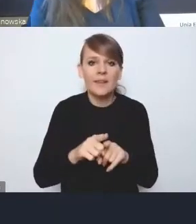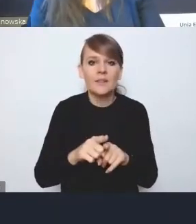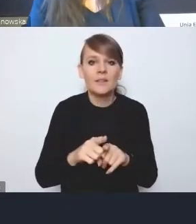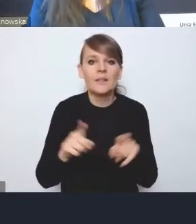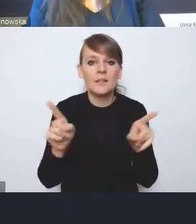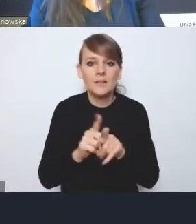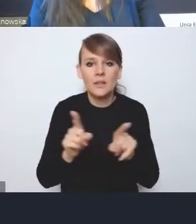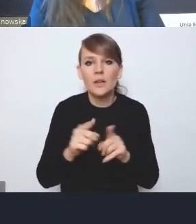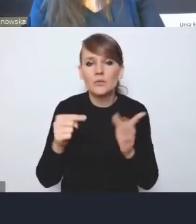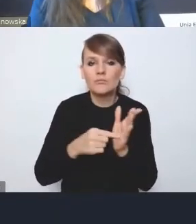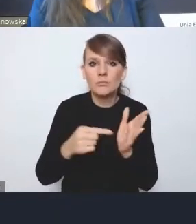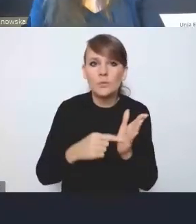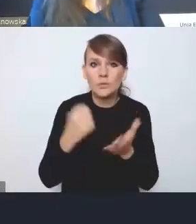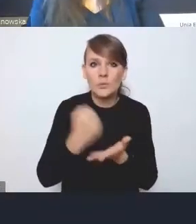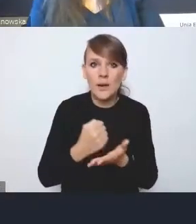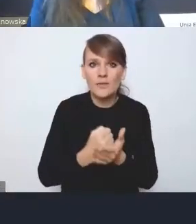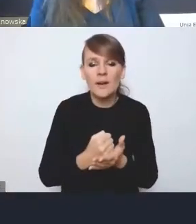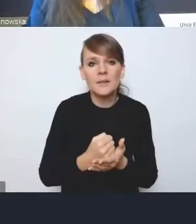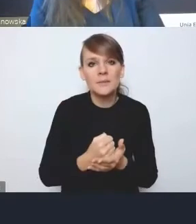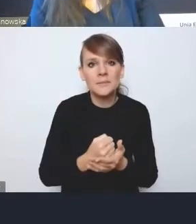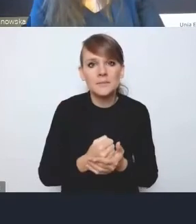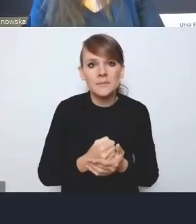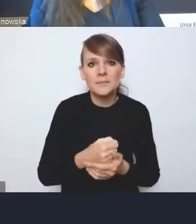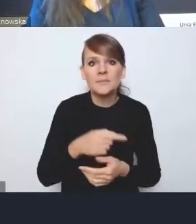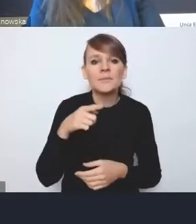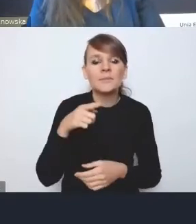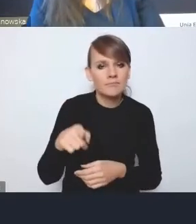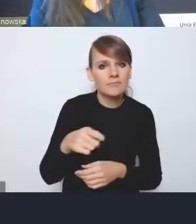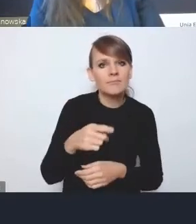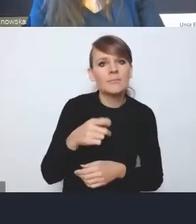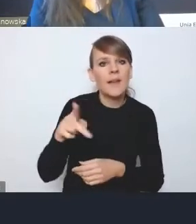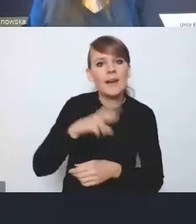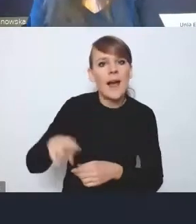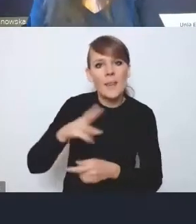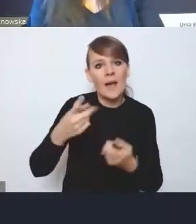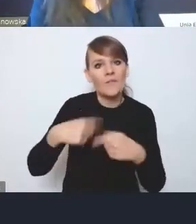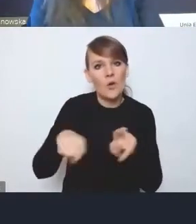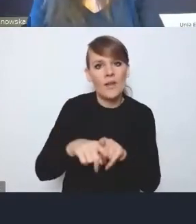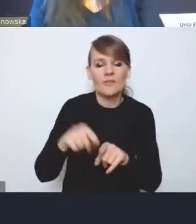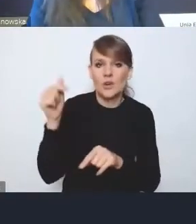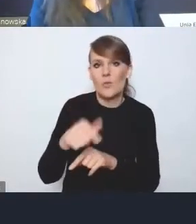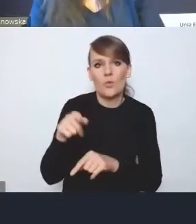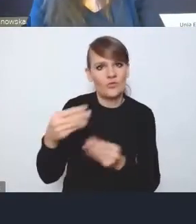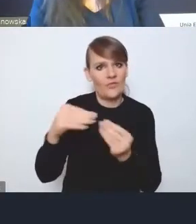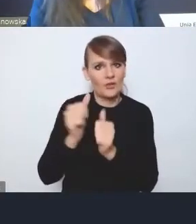tak mocniej zaakcentowanej roli tej Rady Wykonawczej, bo moim zdaniem tutaj pani dyrektor mówiła,